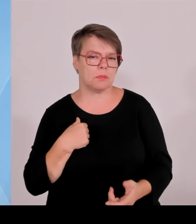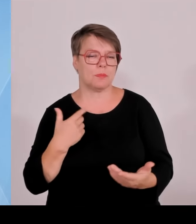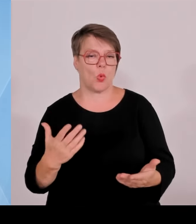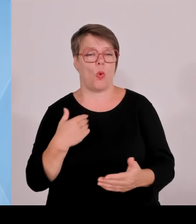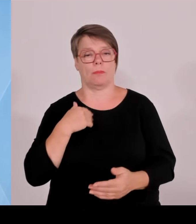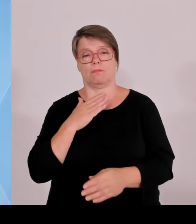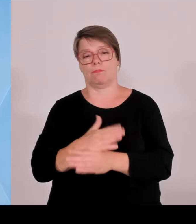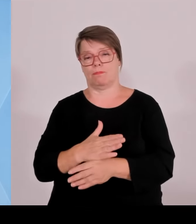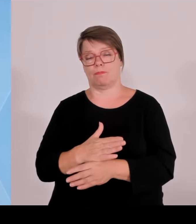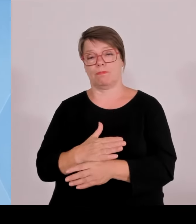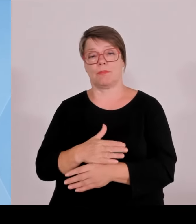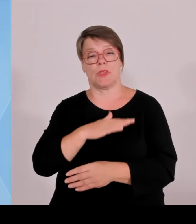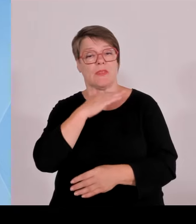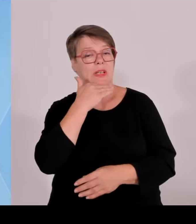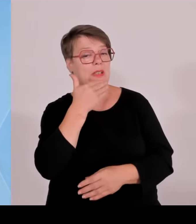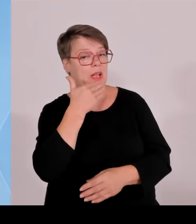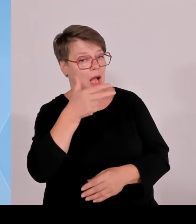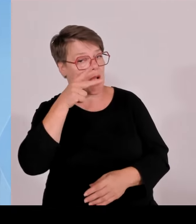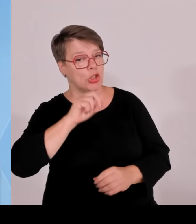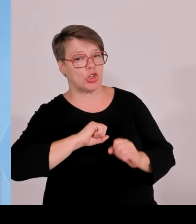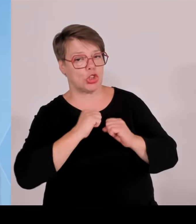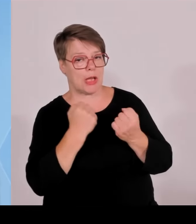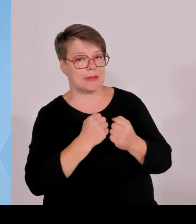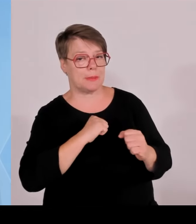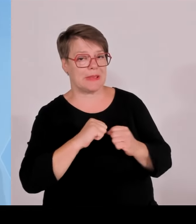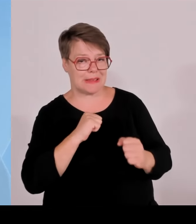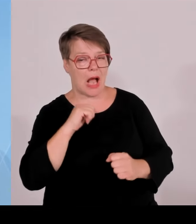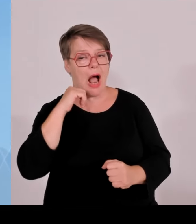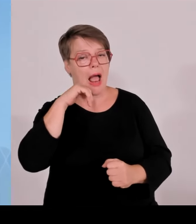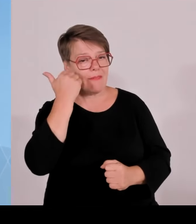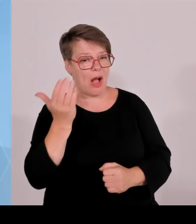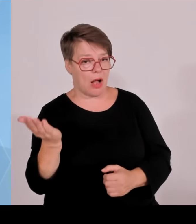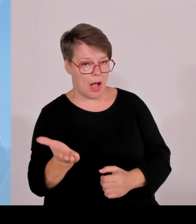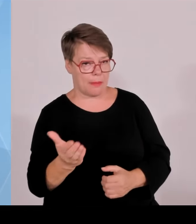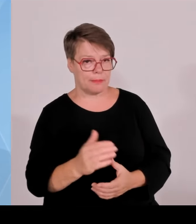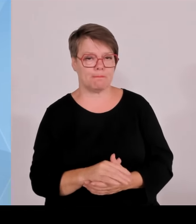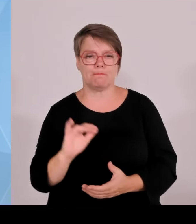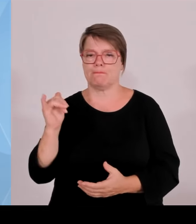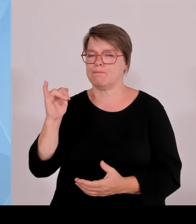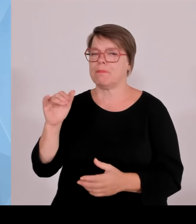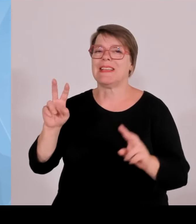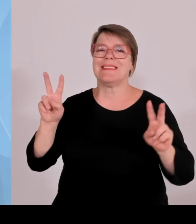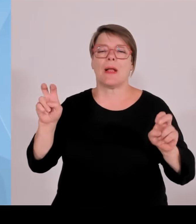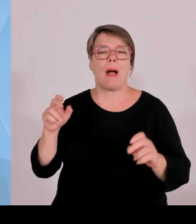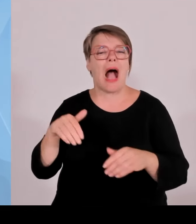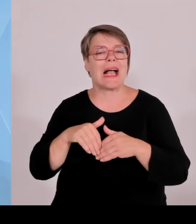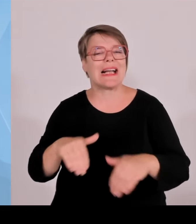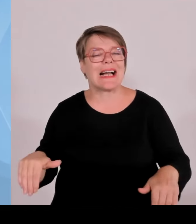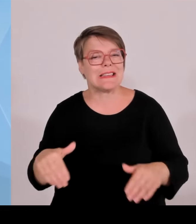Was hier illegale Zuwanderer und Kriminelle betrifft, wie viele Menschen hier aufgegriffen worden sind, auch